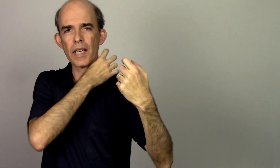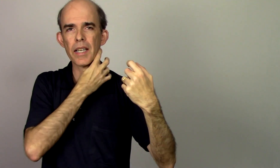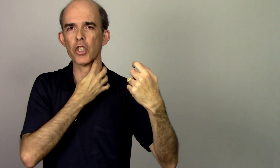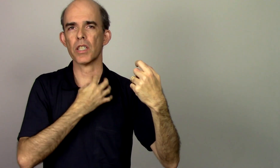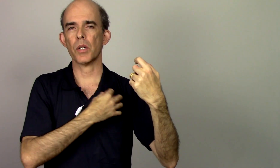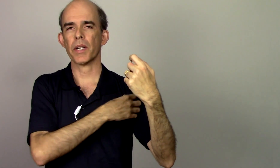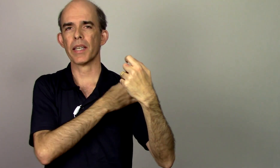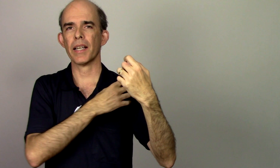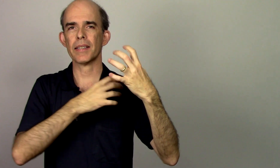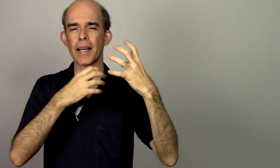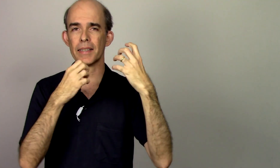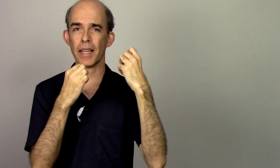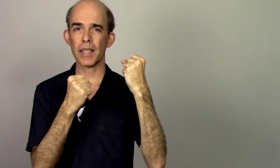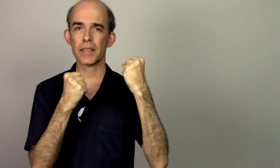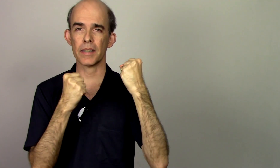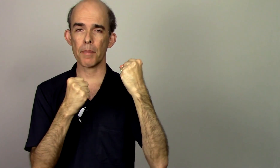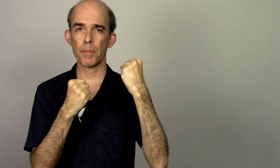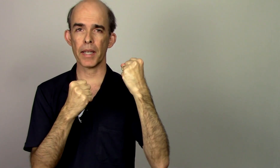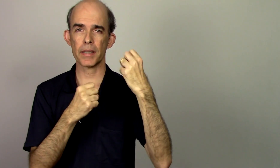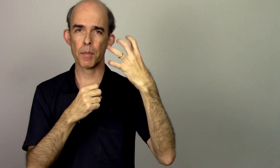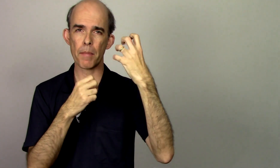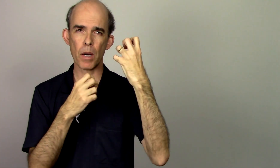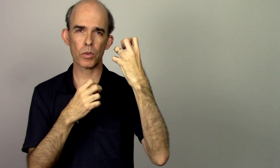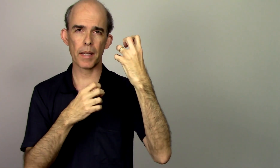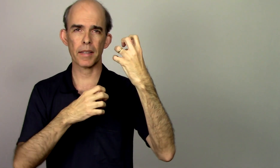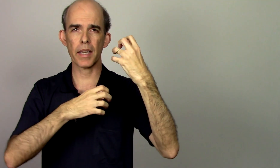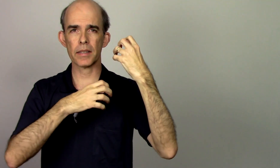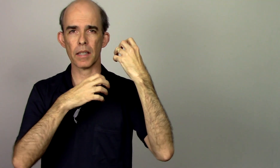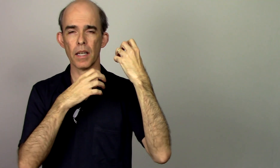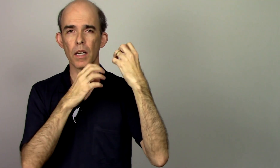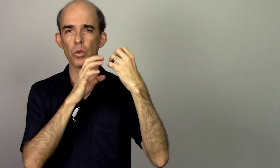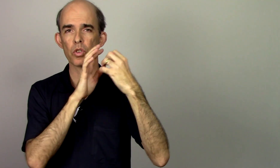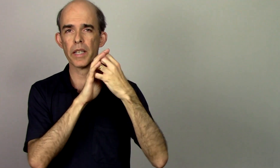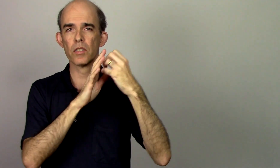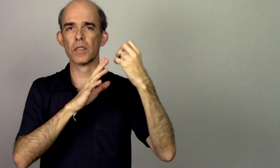essa região aqui ela está tensa tá presa minha mão está tensa os dedos